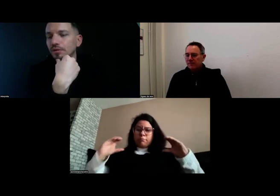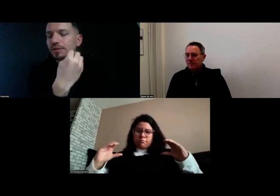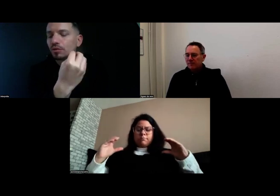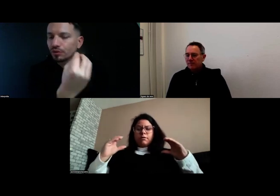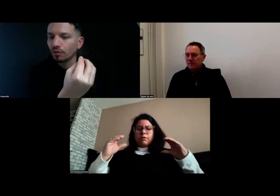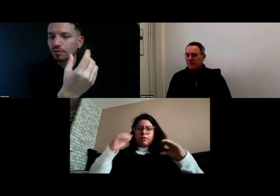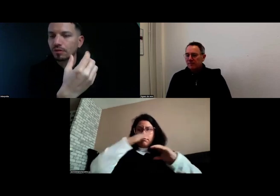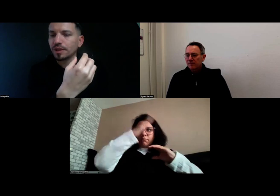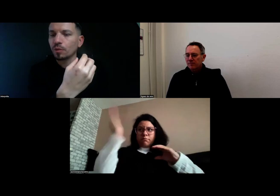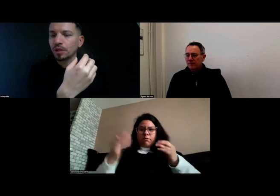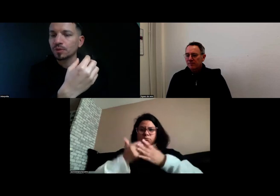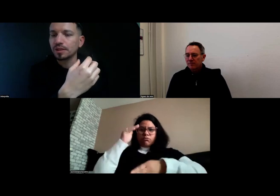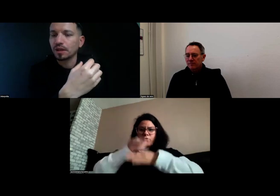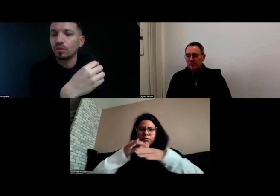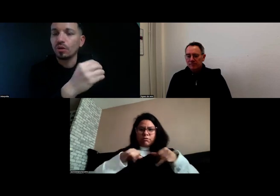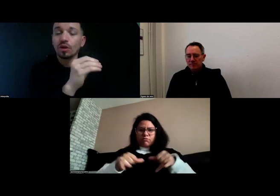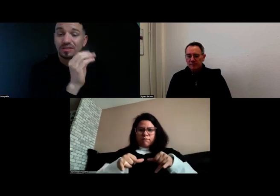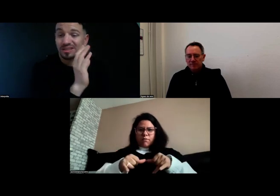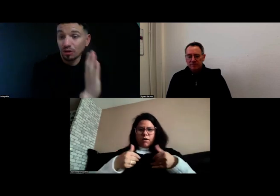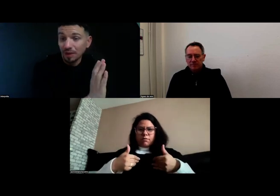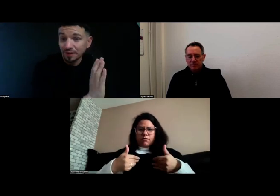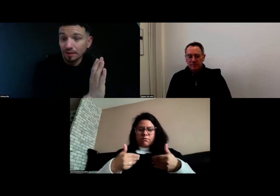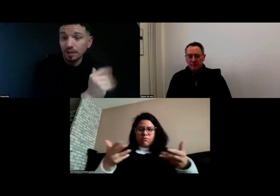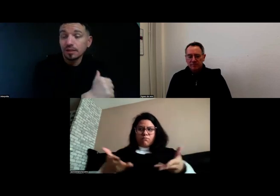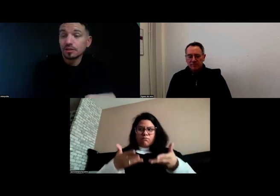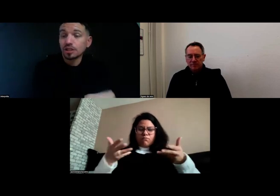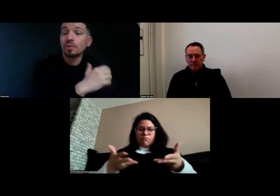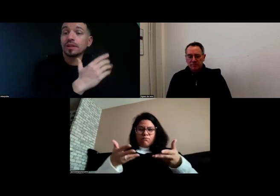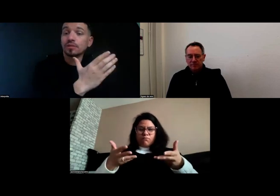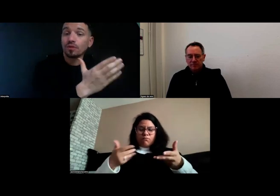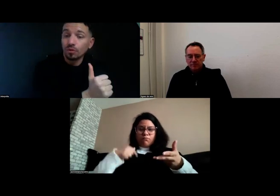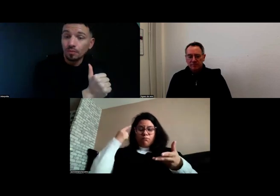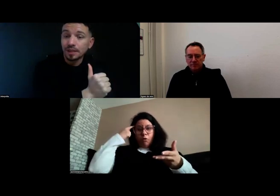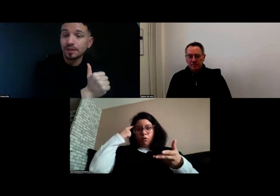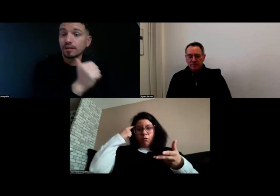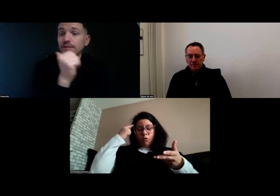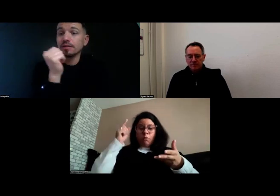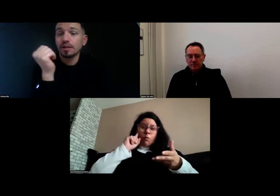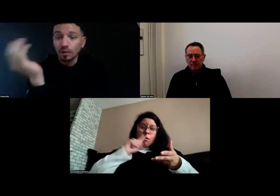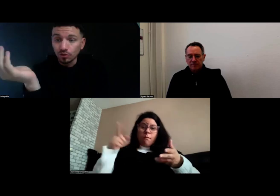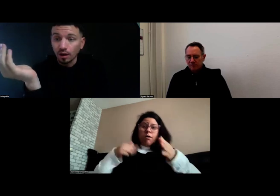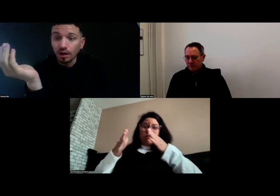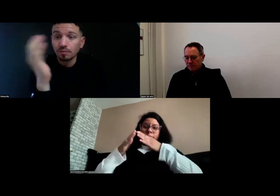le temps d'accompagnement, parce que ce n'était que le matin. J'accompagnais les enfants le matin et le soir,